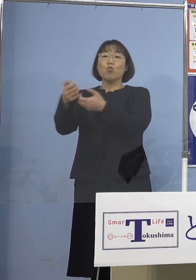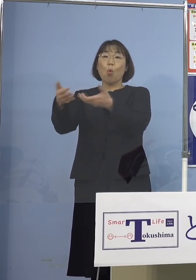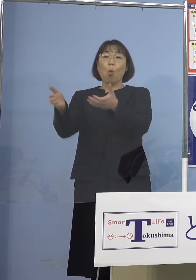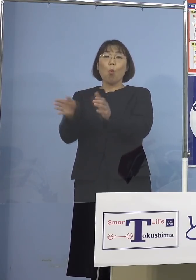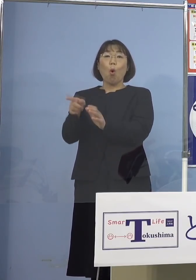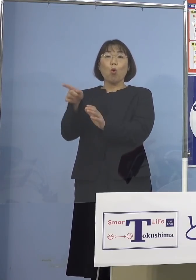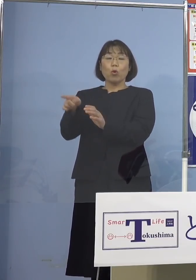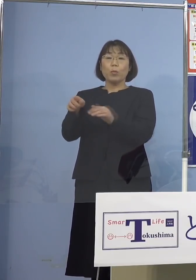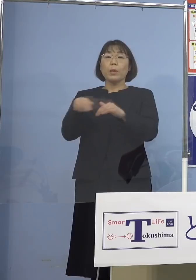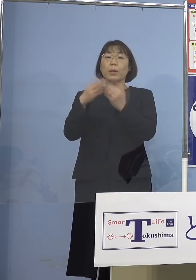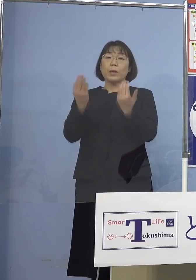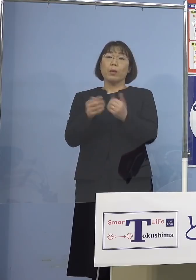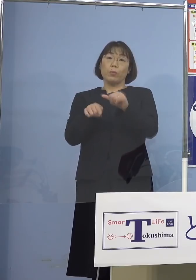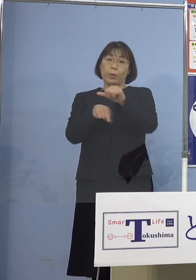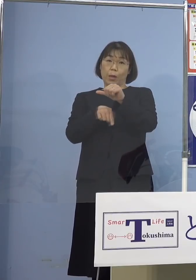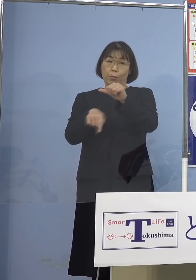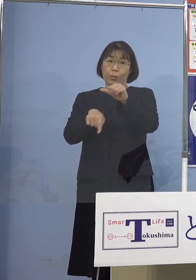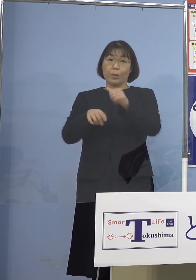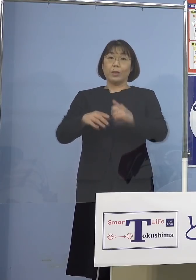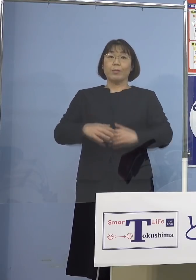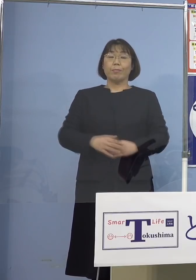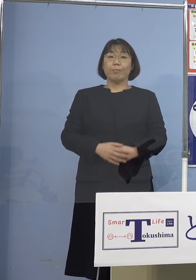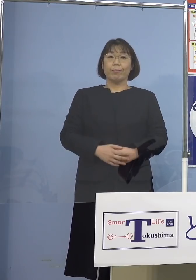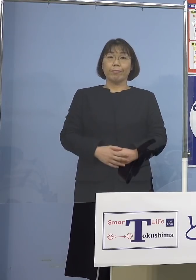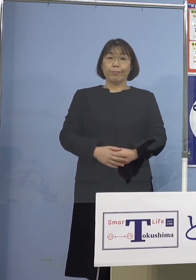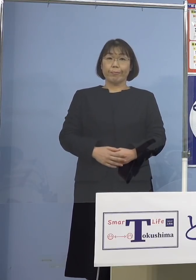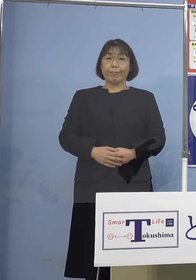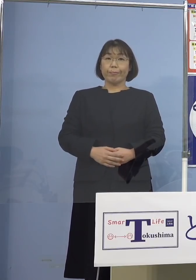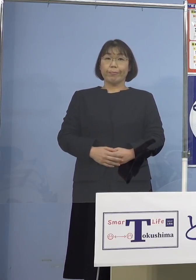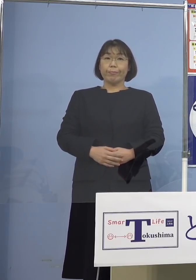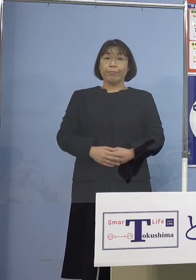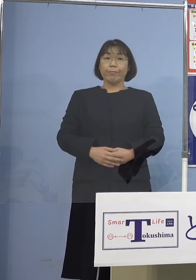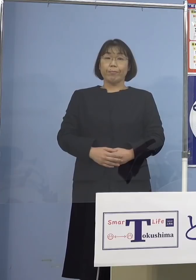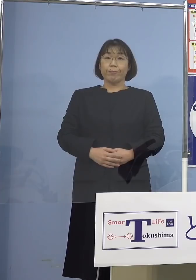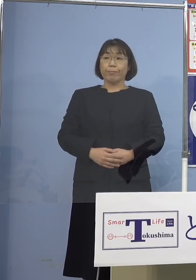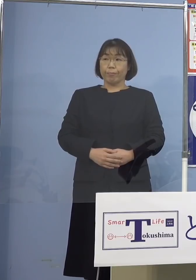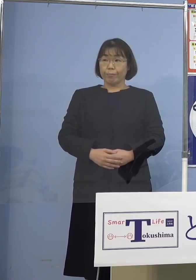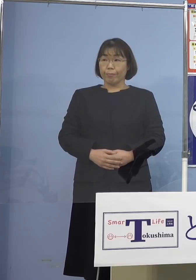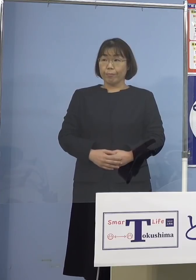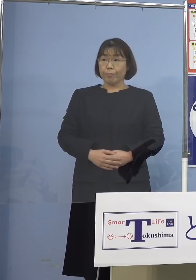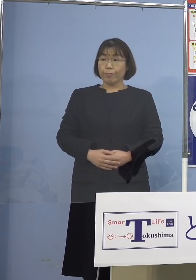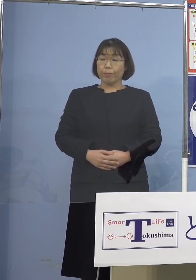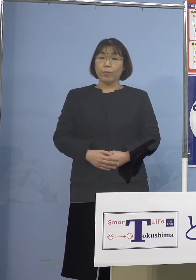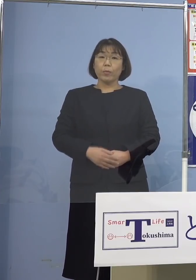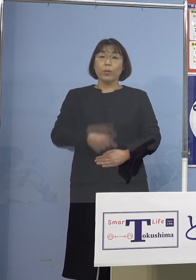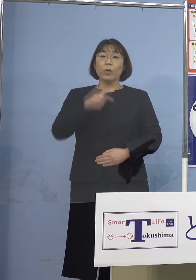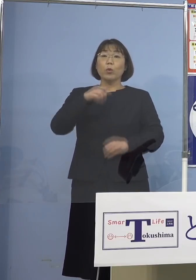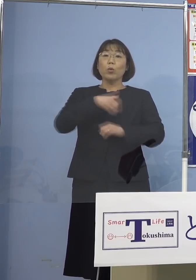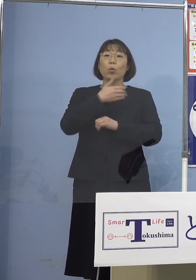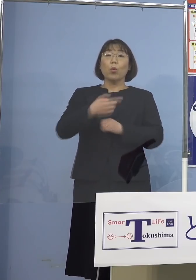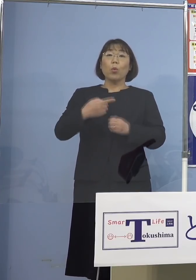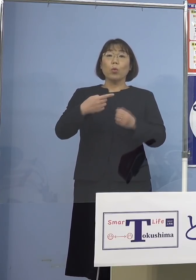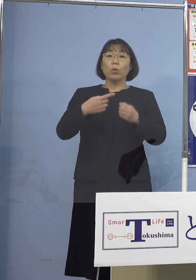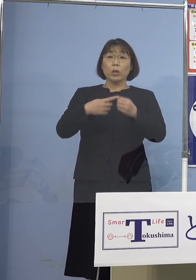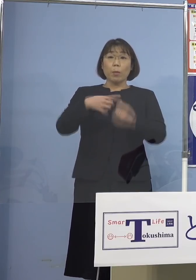合計5名ということになります （四国放送） この徳島市役所の4名の方というのは